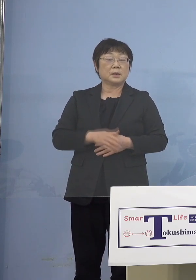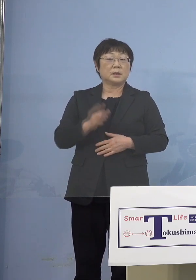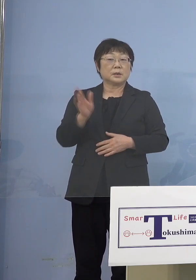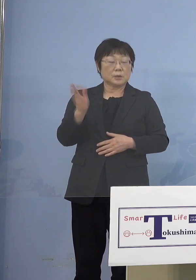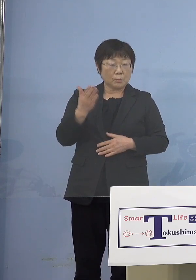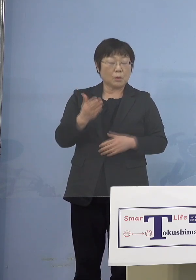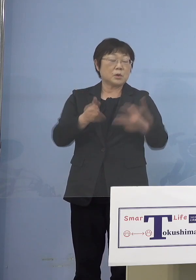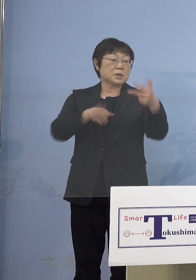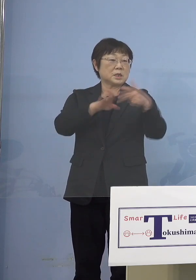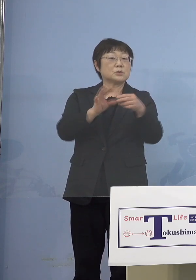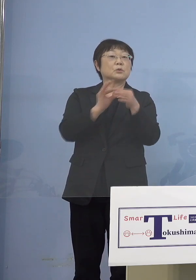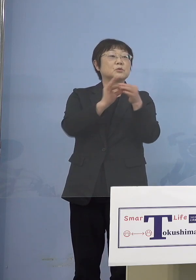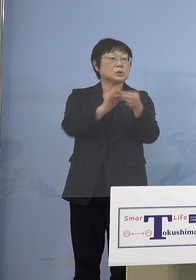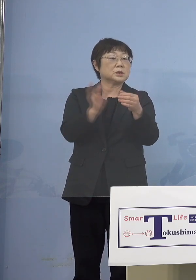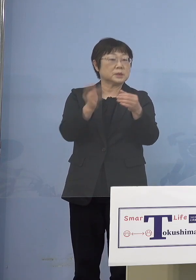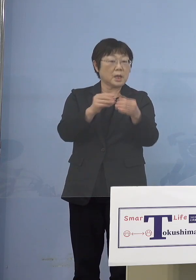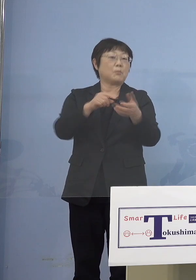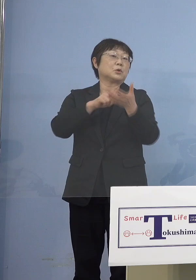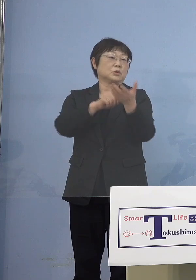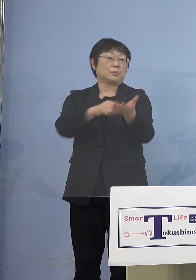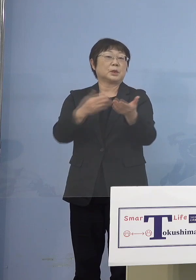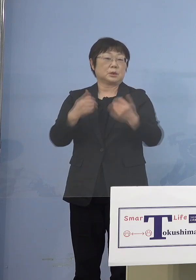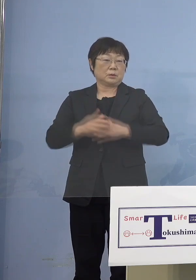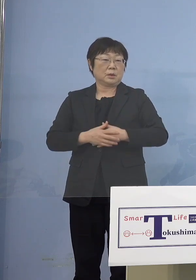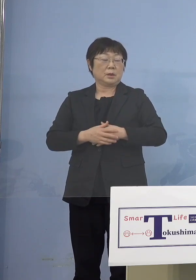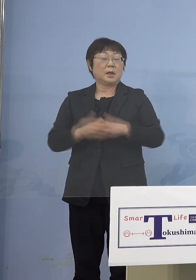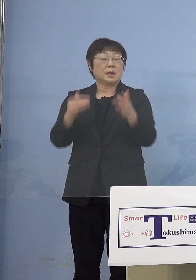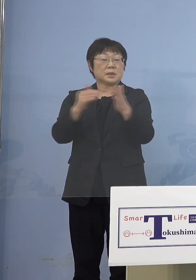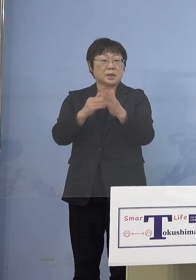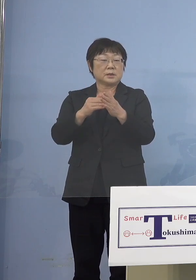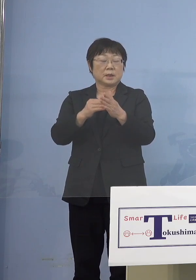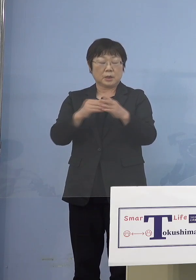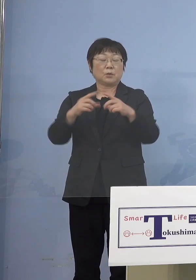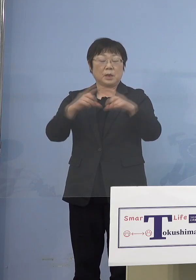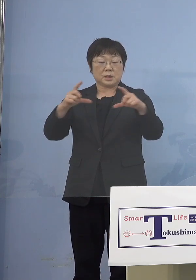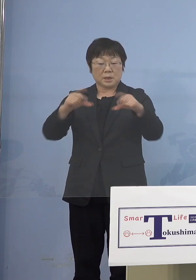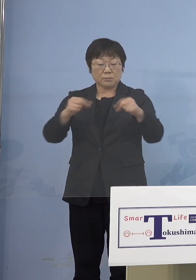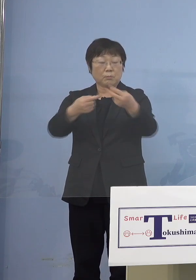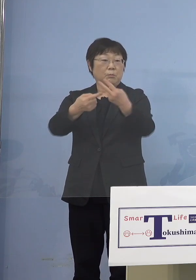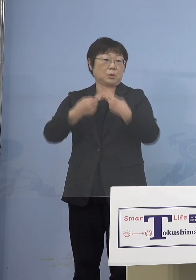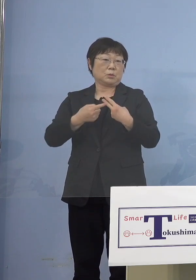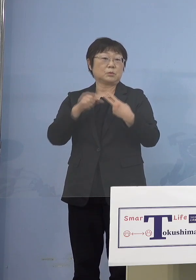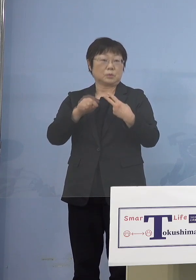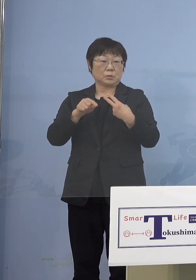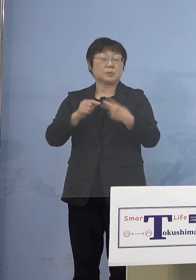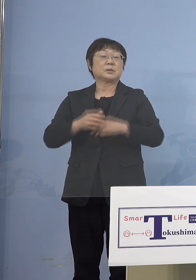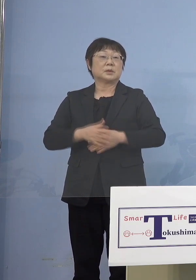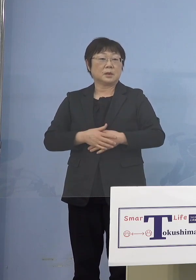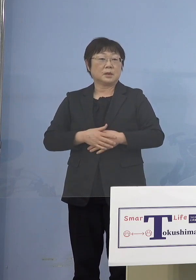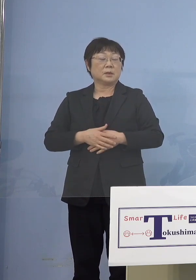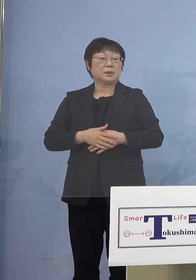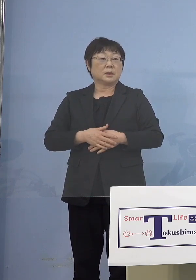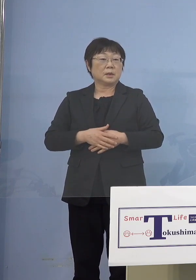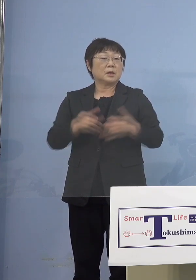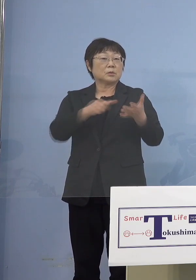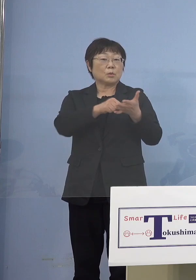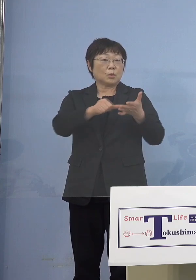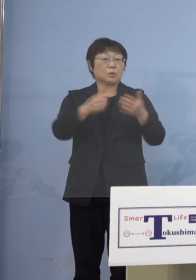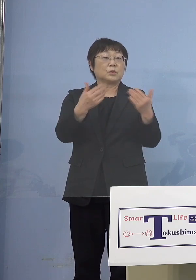というのはなぜかというと 最終的には接種券が届きますので それをやはり登録していただく 必要がありますので